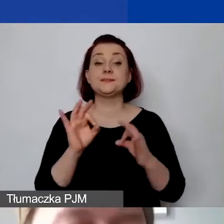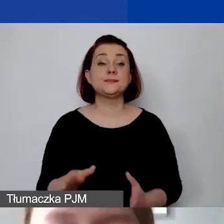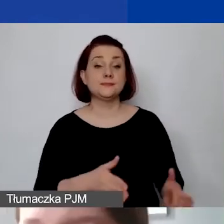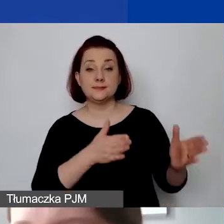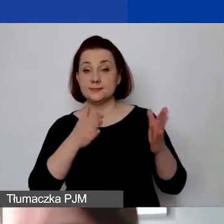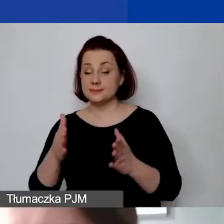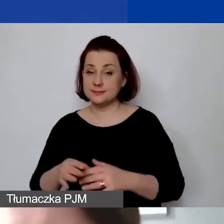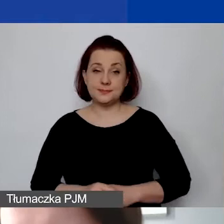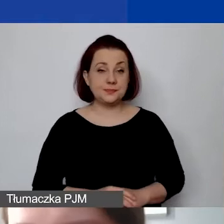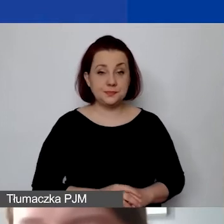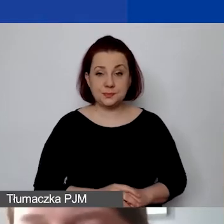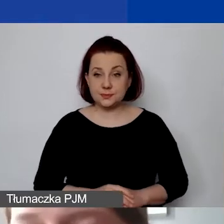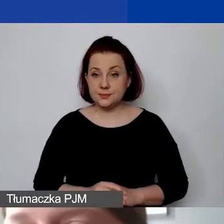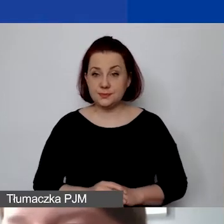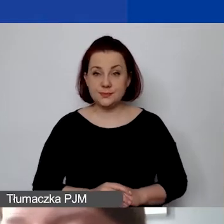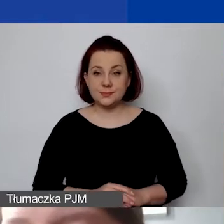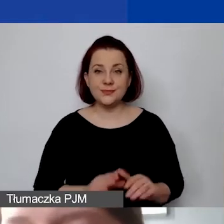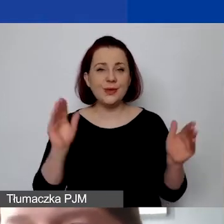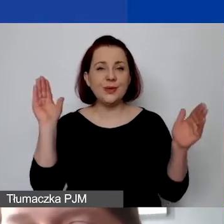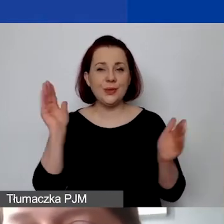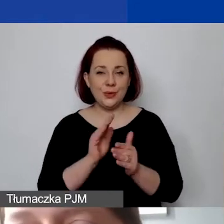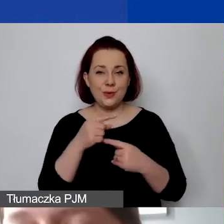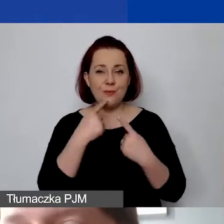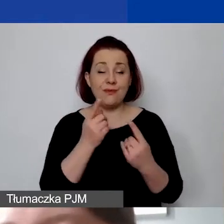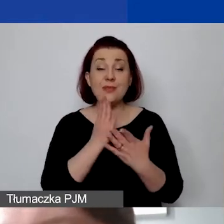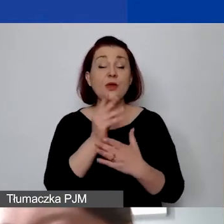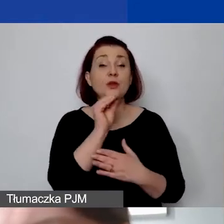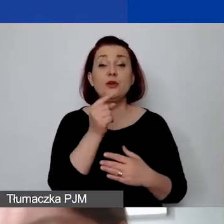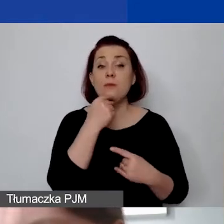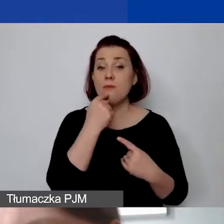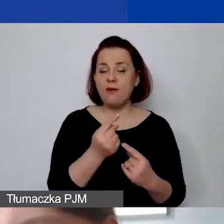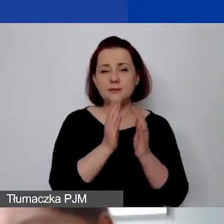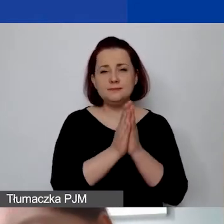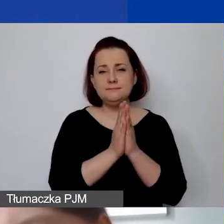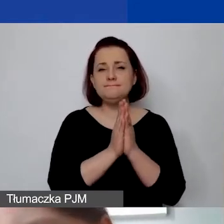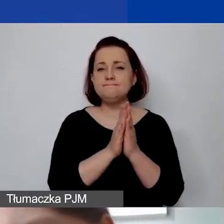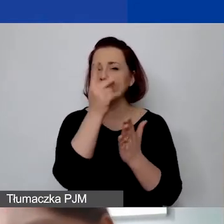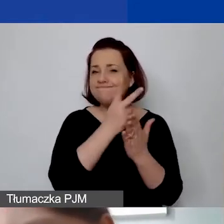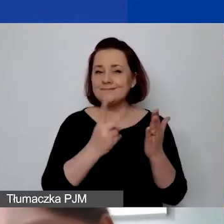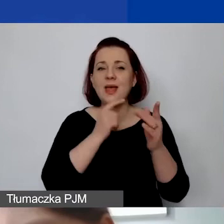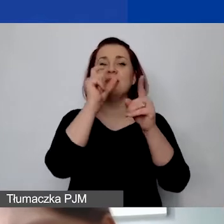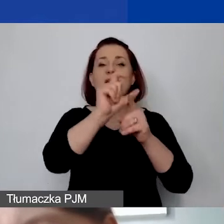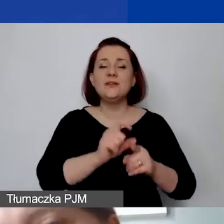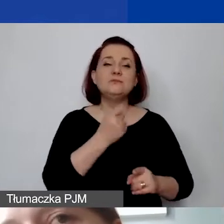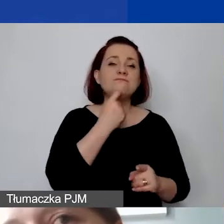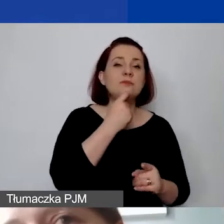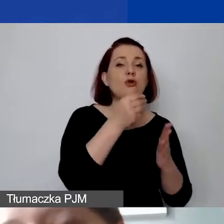W skrótowej wersji tylko zaznaczę, że proszę zapoznać się jeszcze z definicjami i kosztami personelu